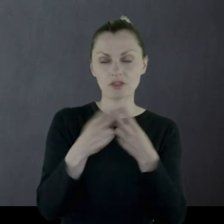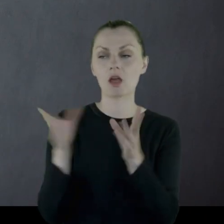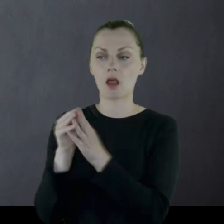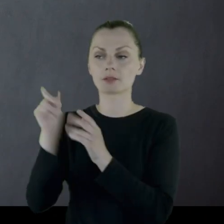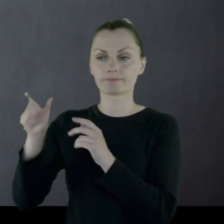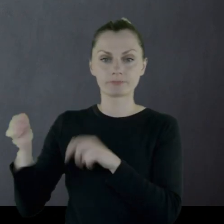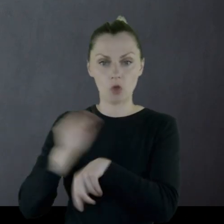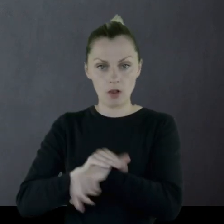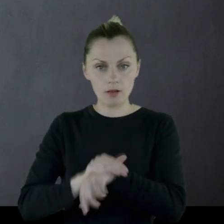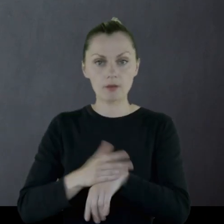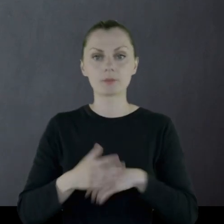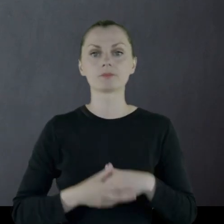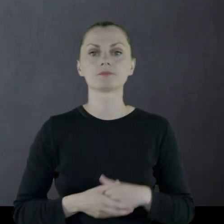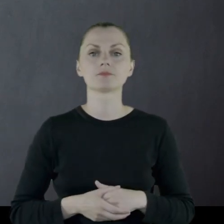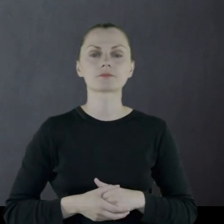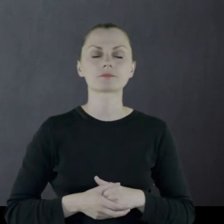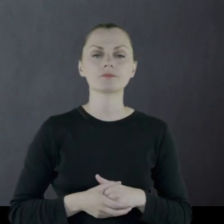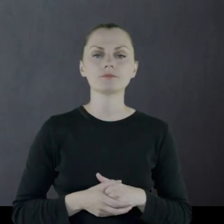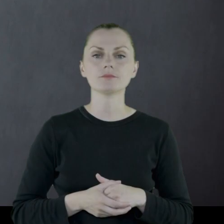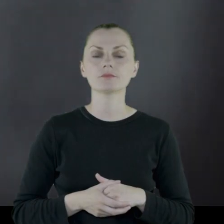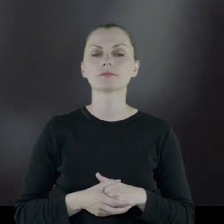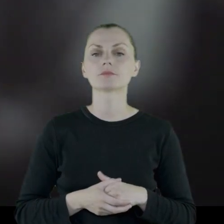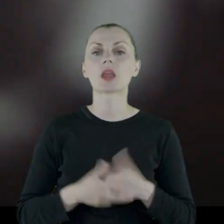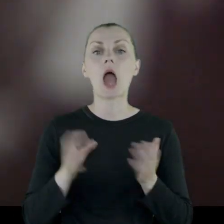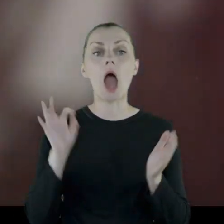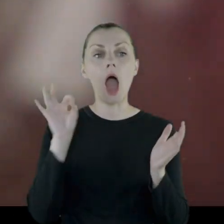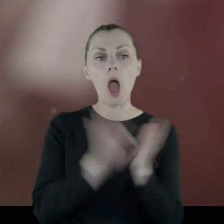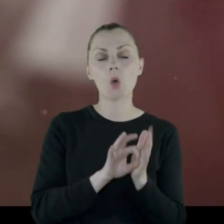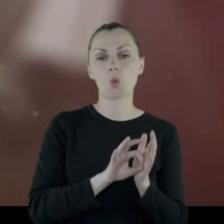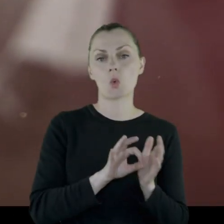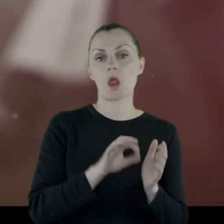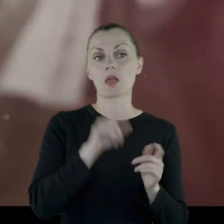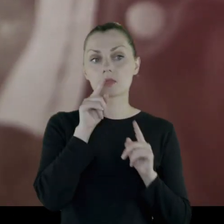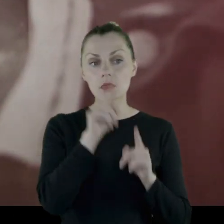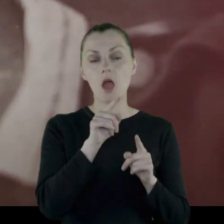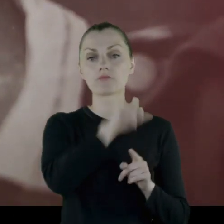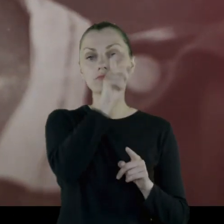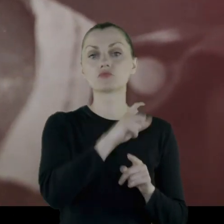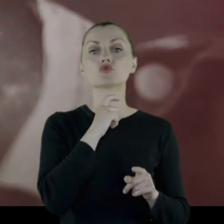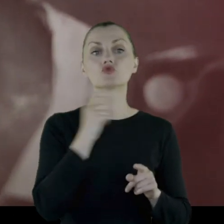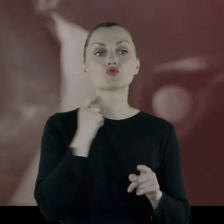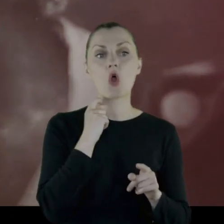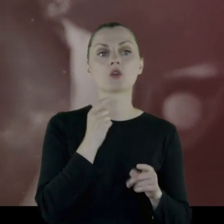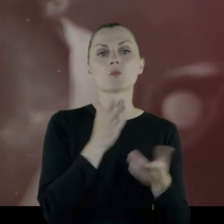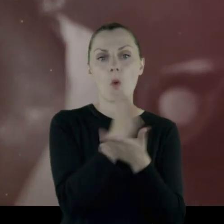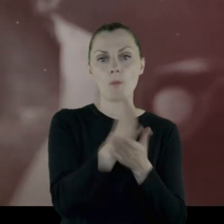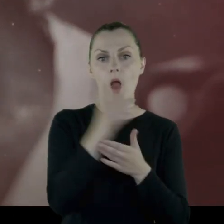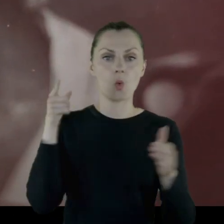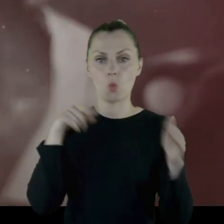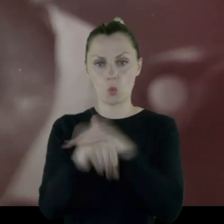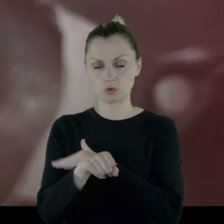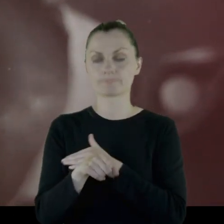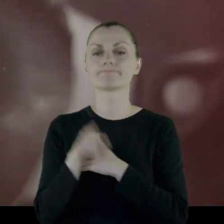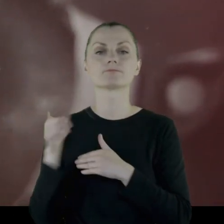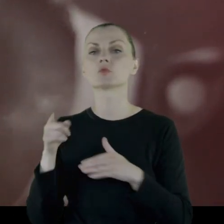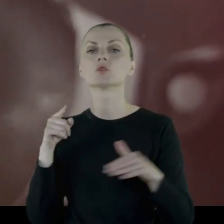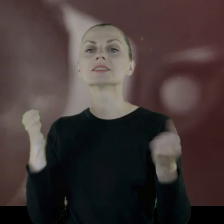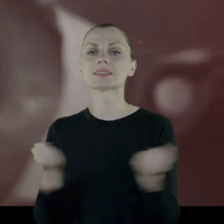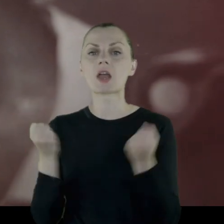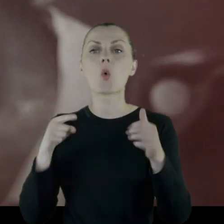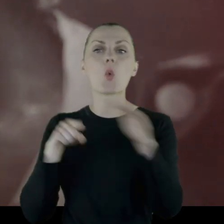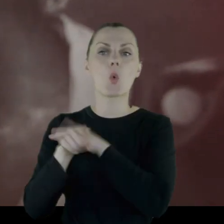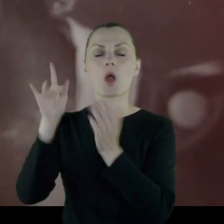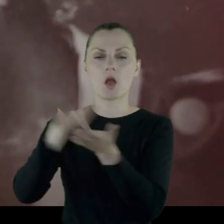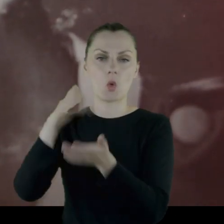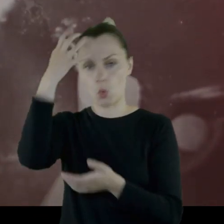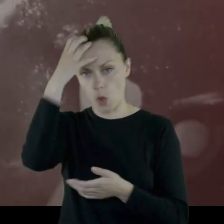i pomaga stamtąd im uciec miejscowy ksiądz. Starają się uciec do Królestwa.